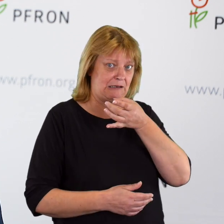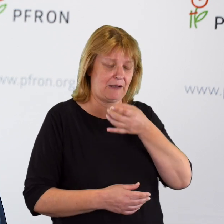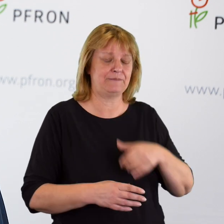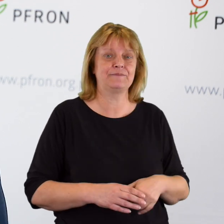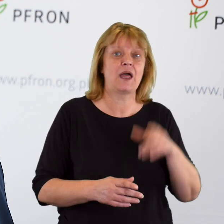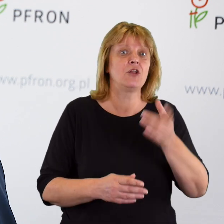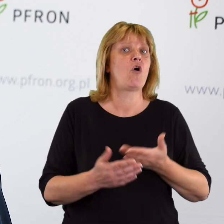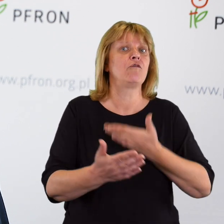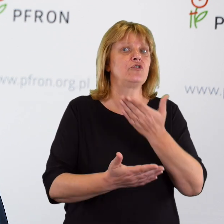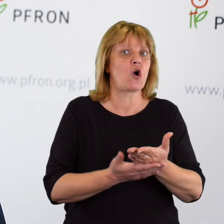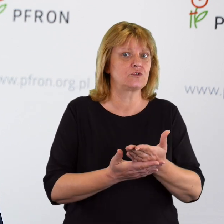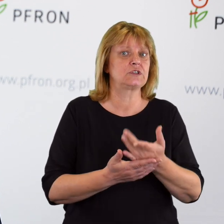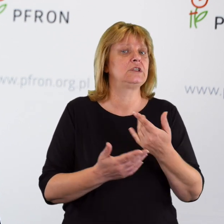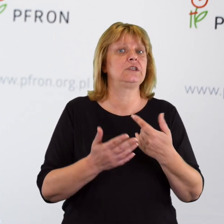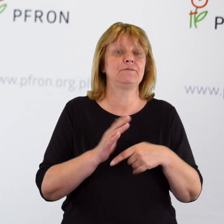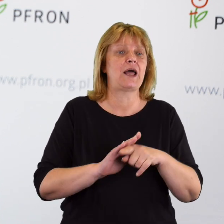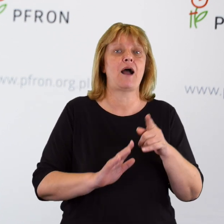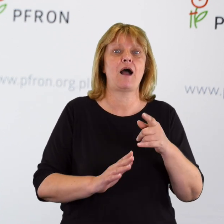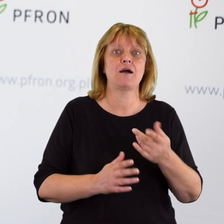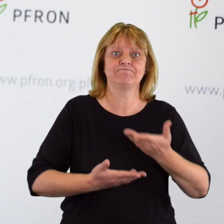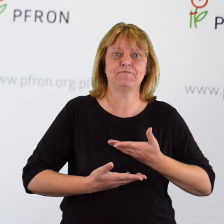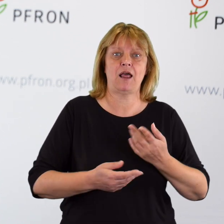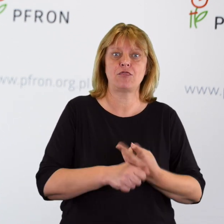Wniosków o zapewnienie dostępności w podmiotach publicznych.